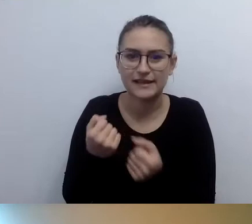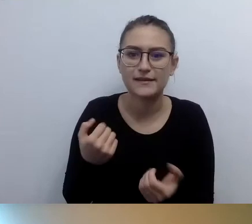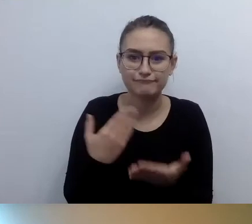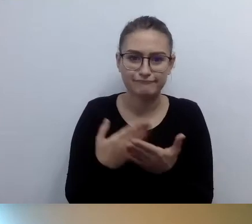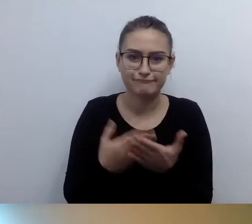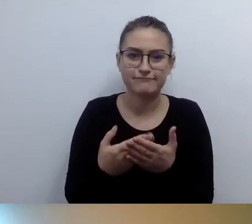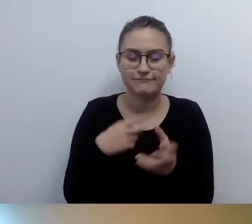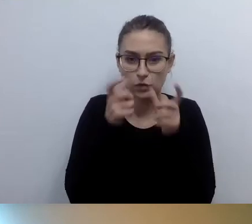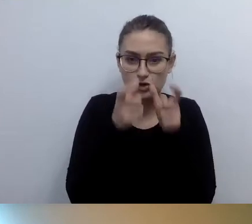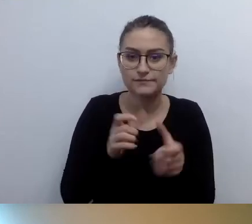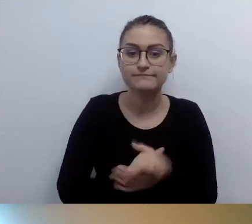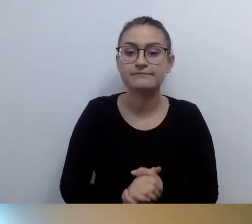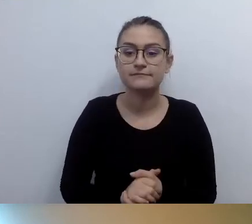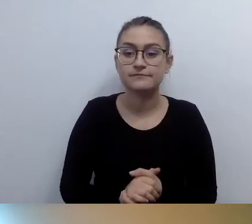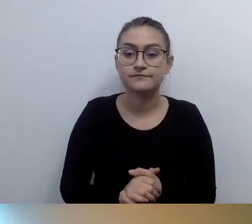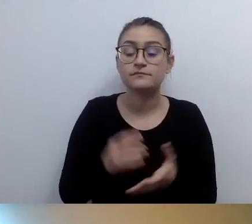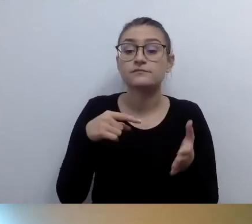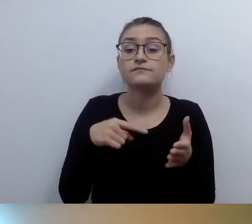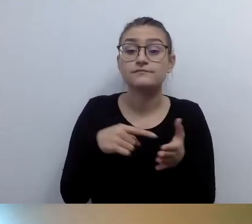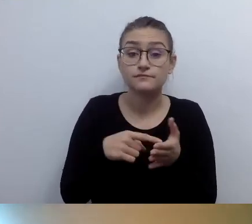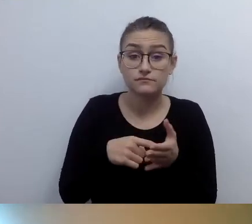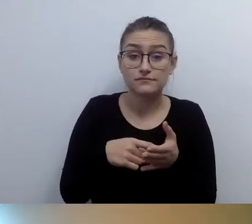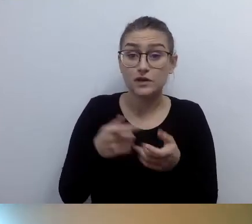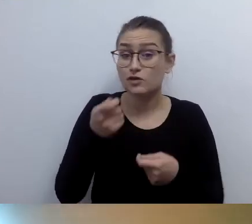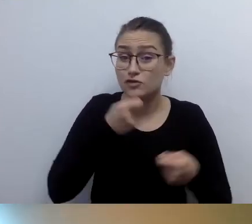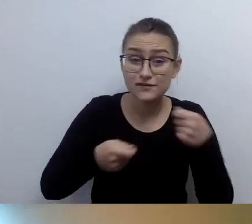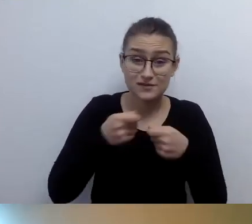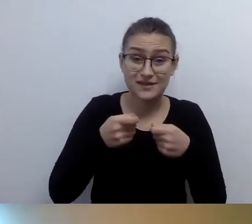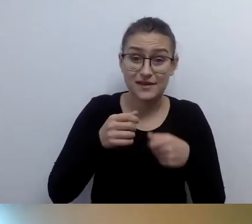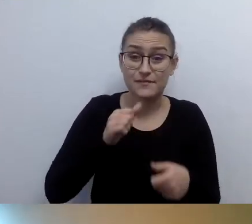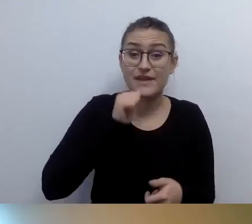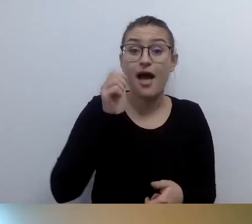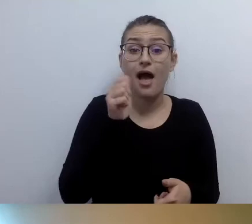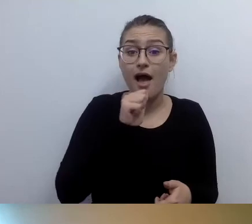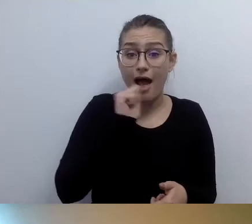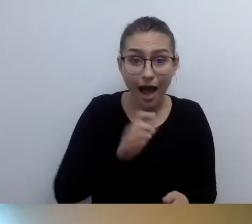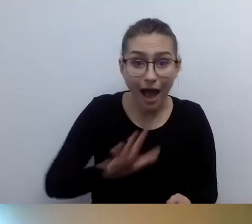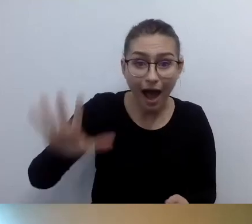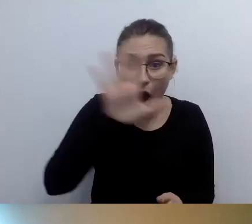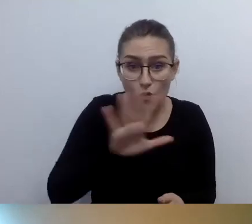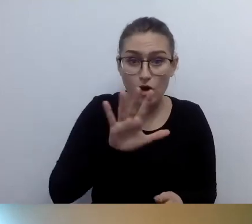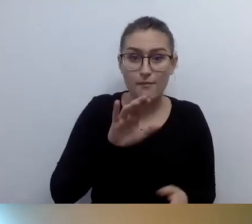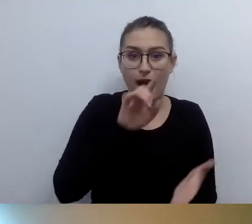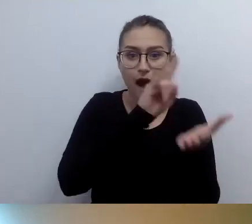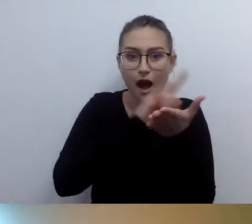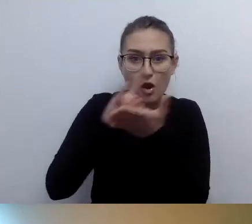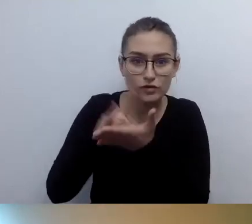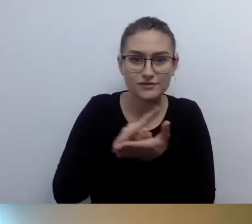Do tej pory na wszystkich lotniskach europejskich, na których byłem, jest to wsparcie.